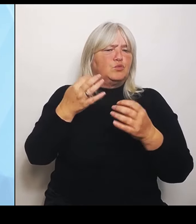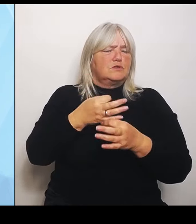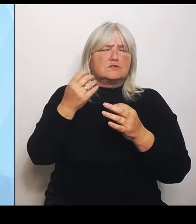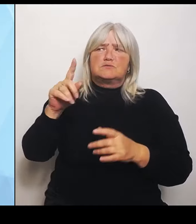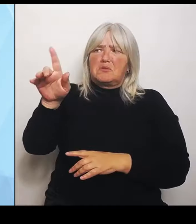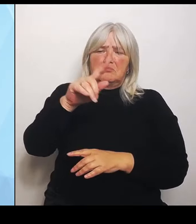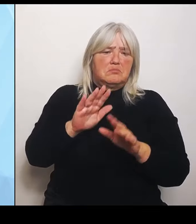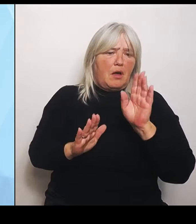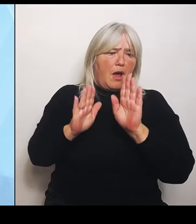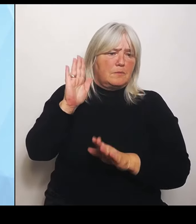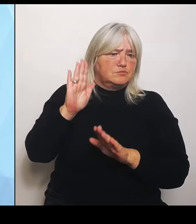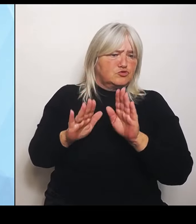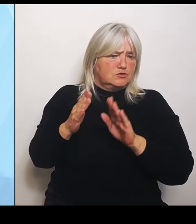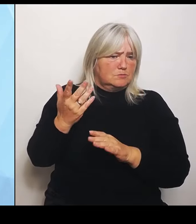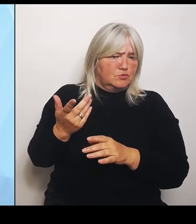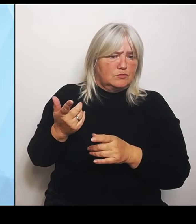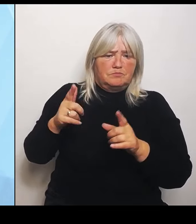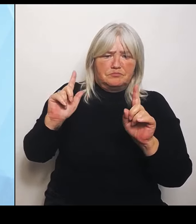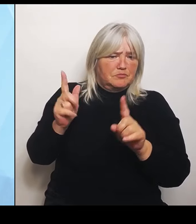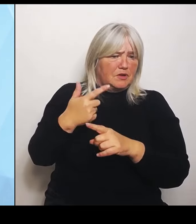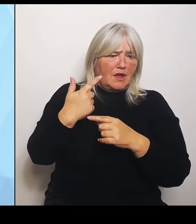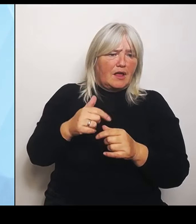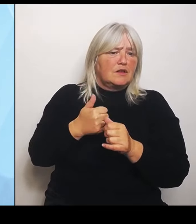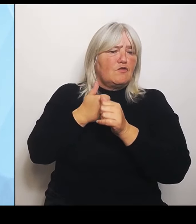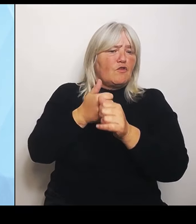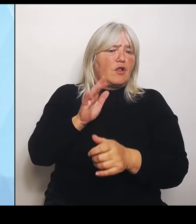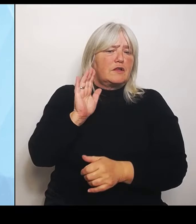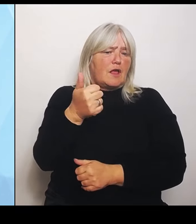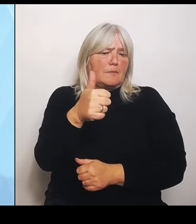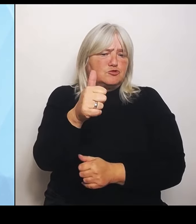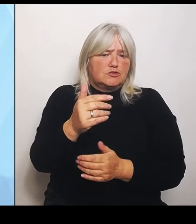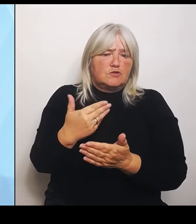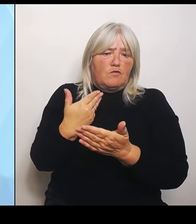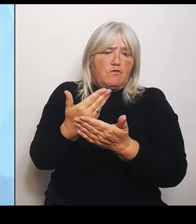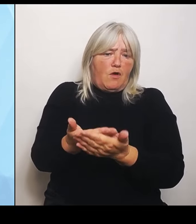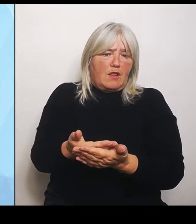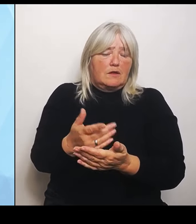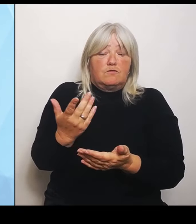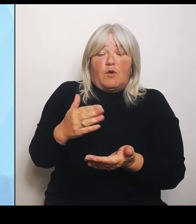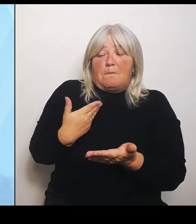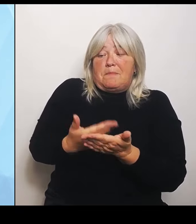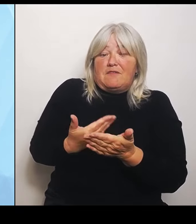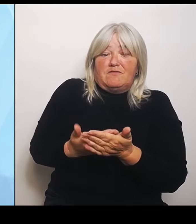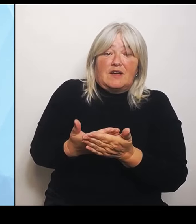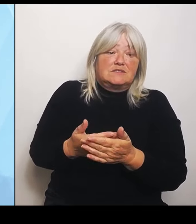wo er zeigt, wie sich seine Reform konkret auswirkt. Mit auf die jeweiligen Krankenhäuser.